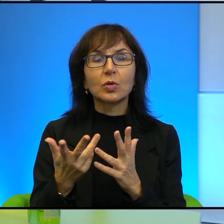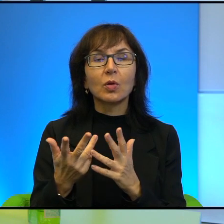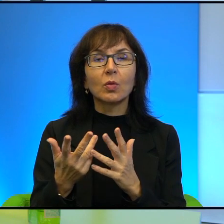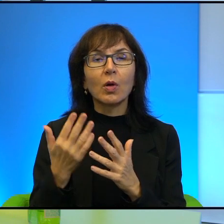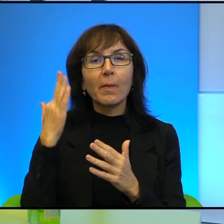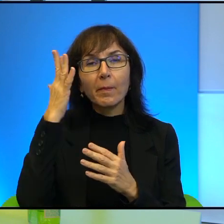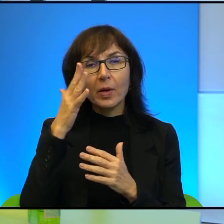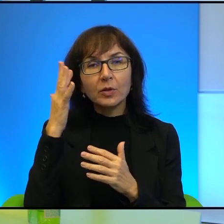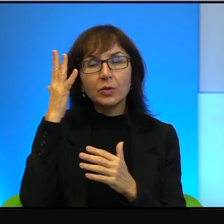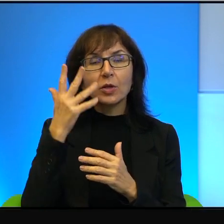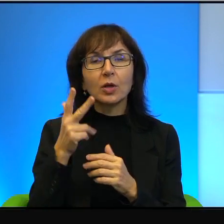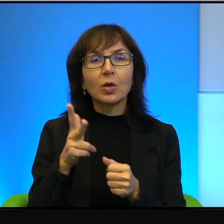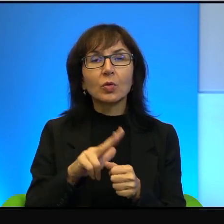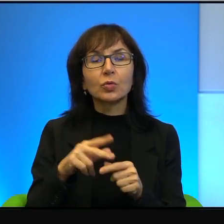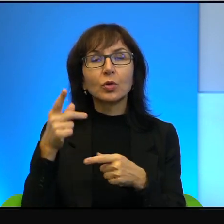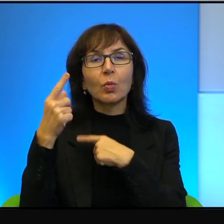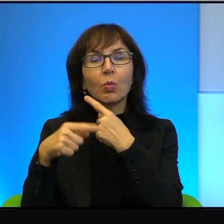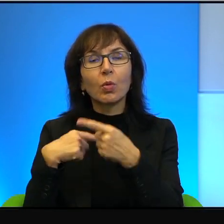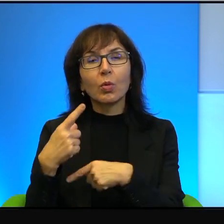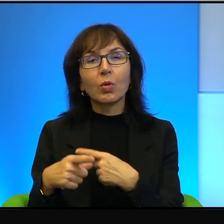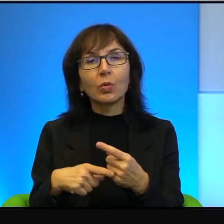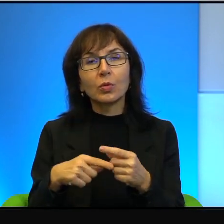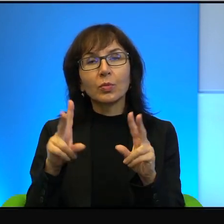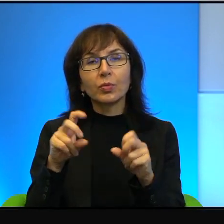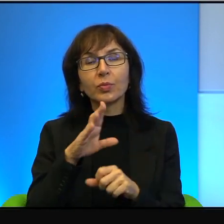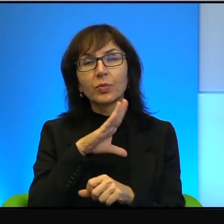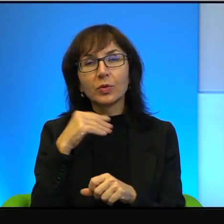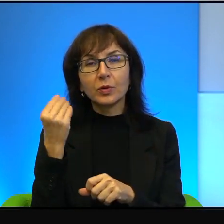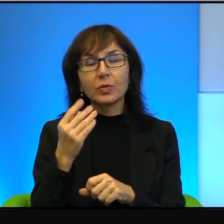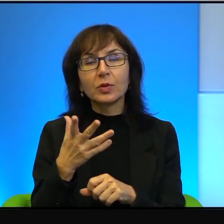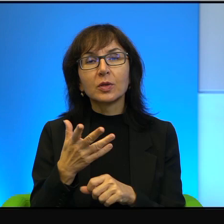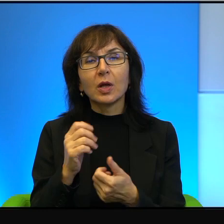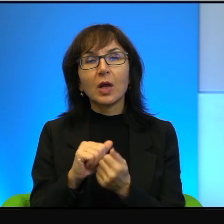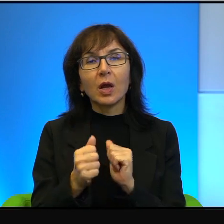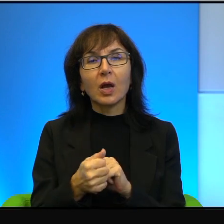którzy, nie wiem, pochodzą z Księżyca albo z Marsa.